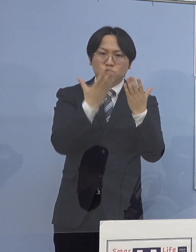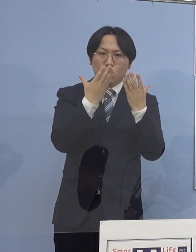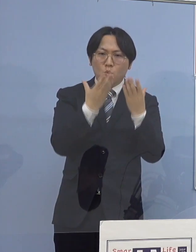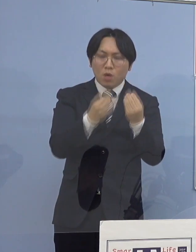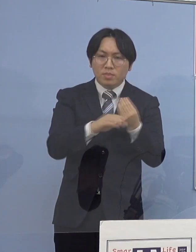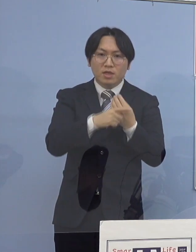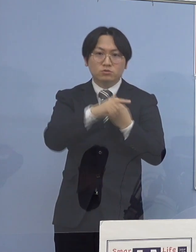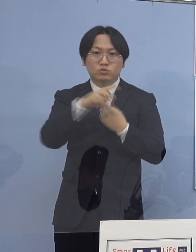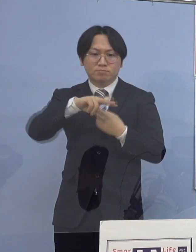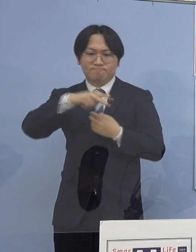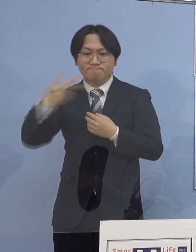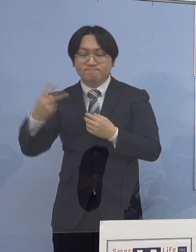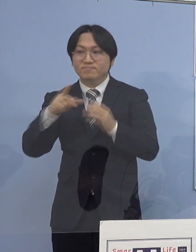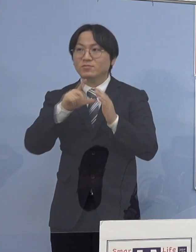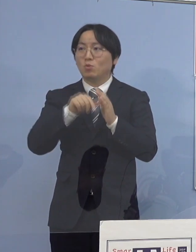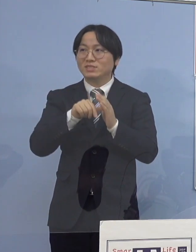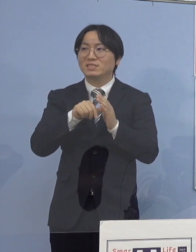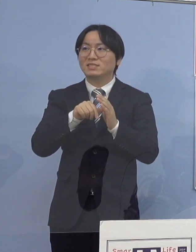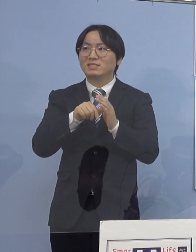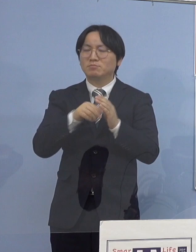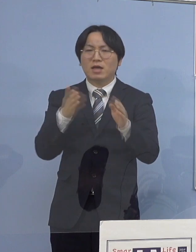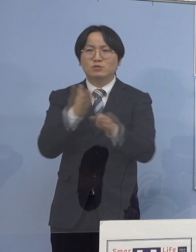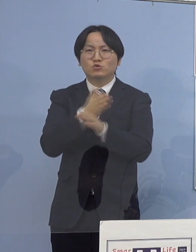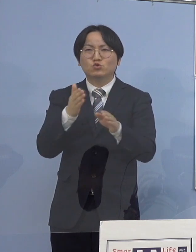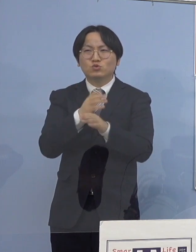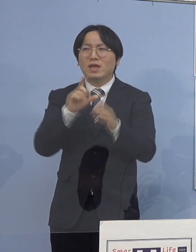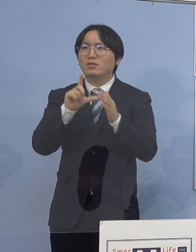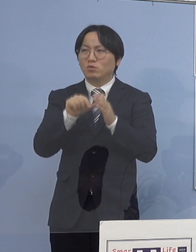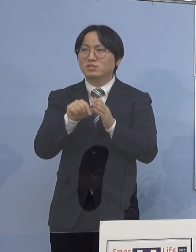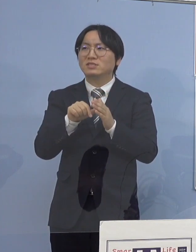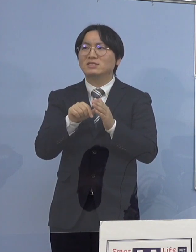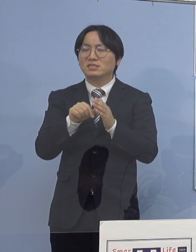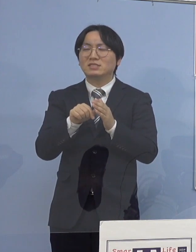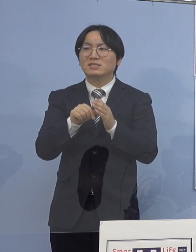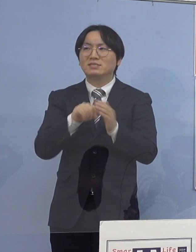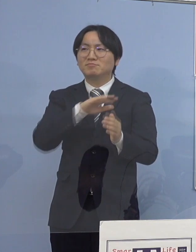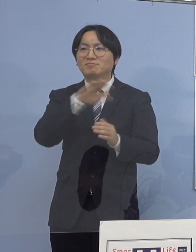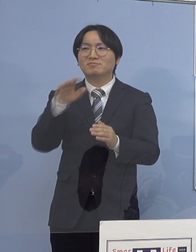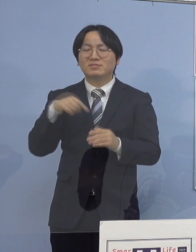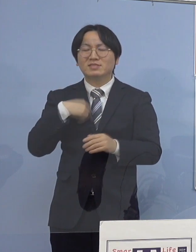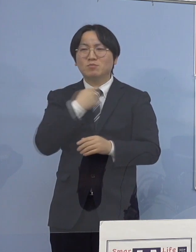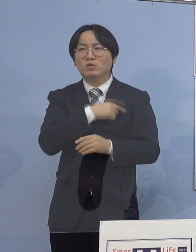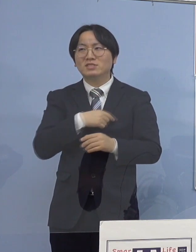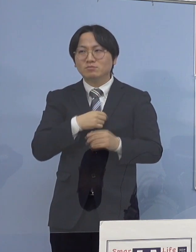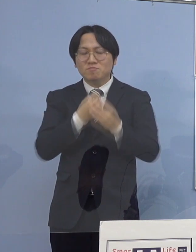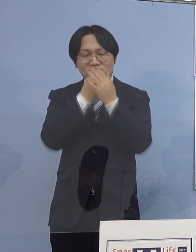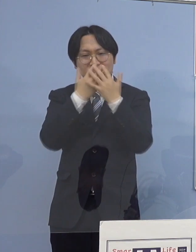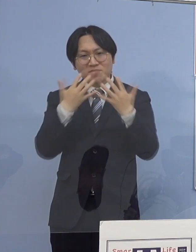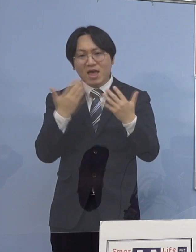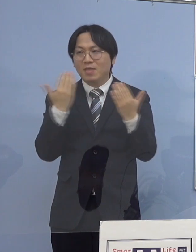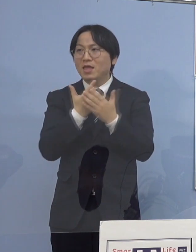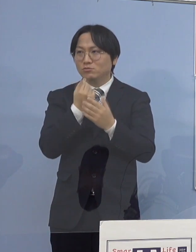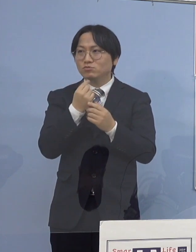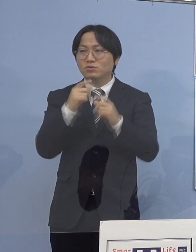ちょっと切り替わる場面というのは 息抜きをしたいというのがあって よく言われる鼻マスク、顎マスク